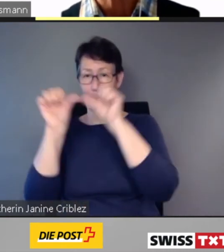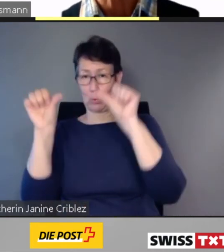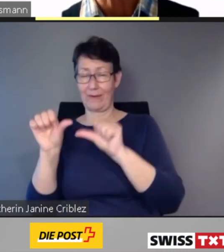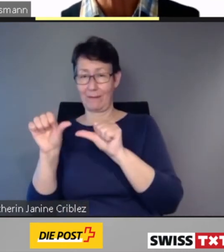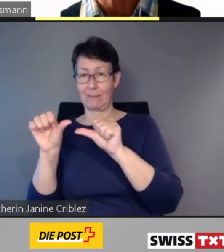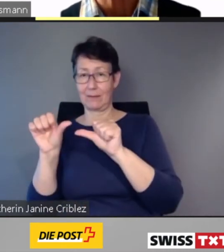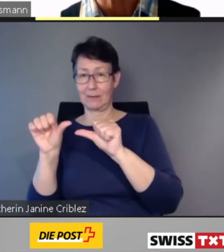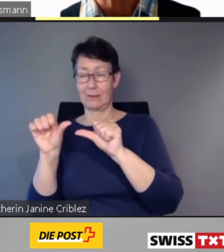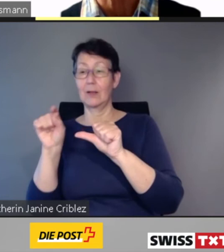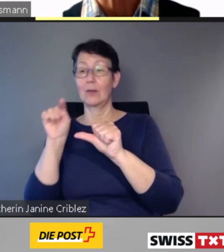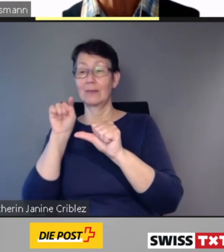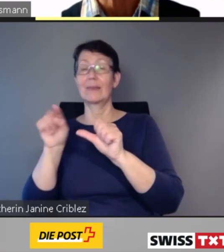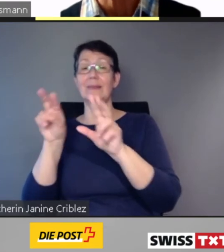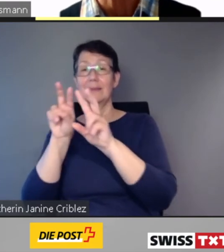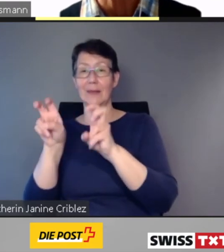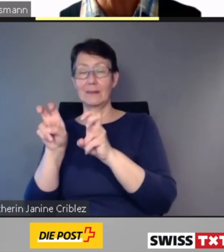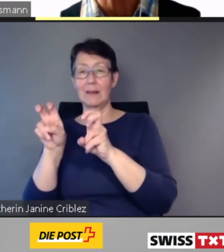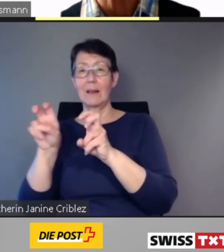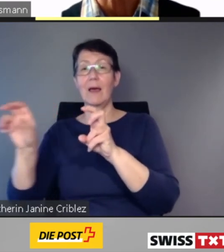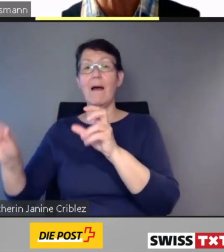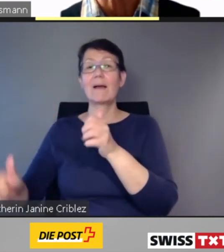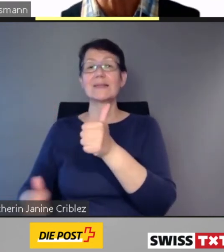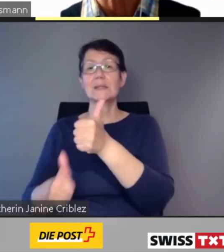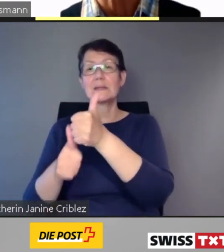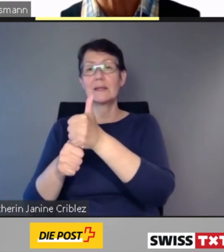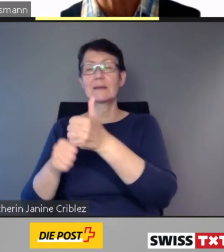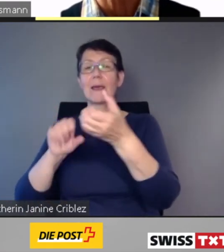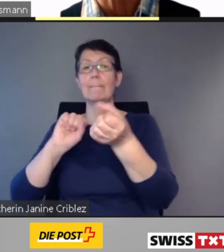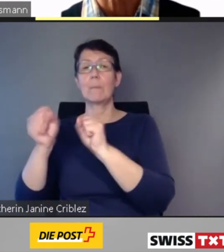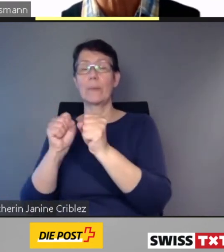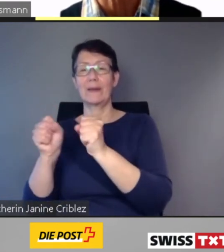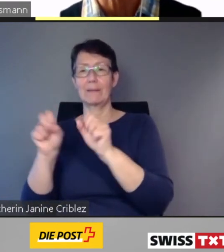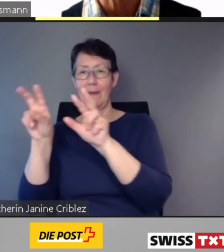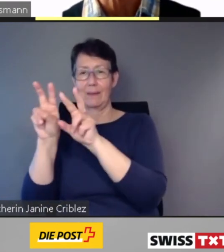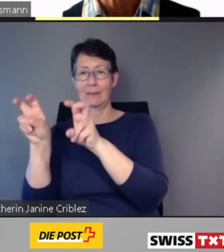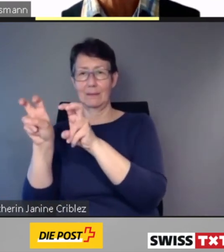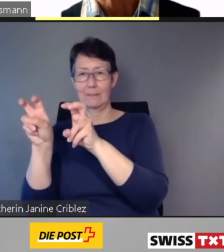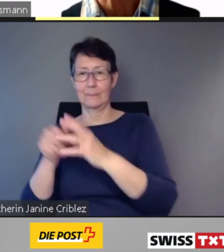Die SBB arbeitet zurzeit an einem Projekt,